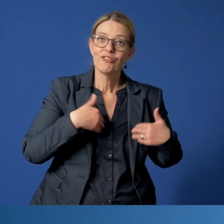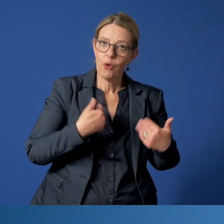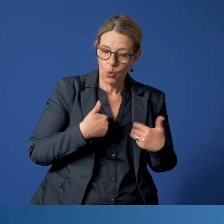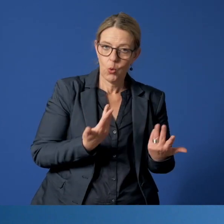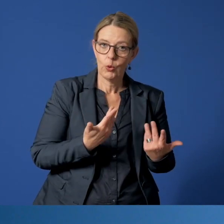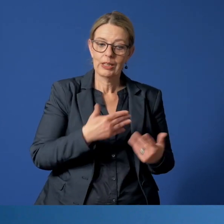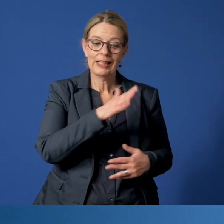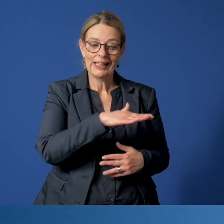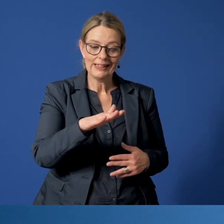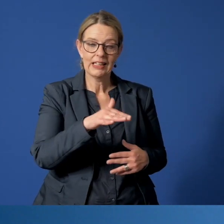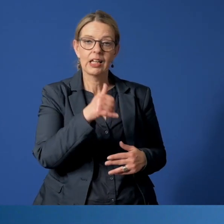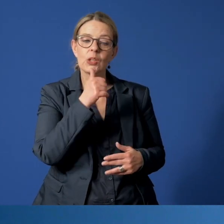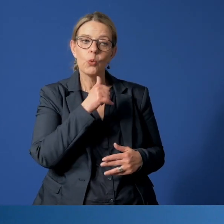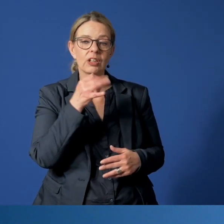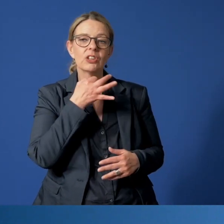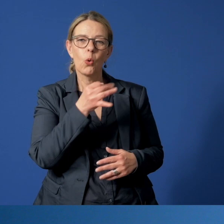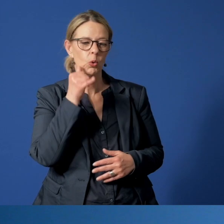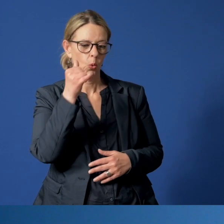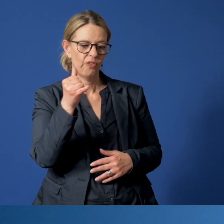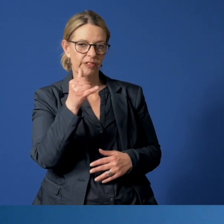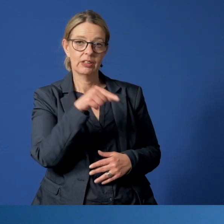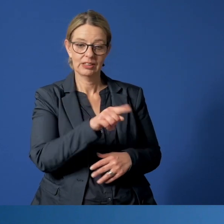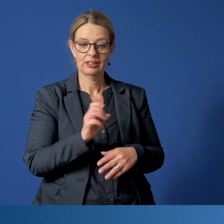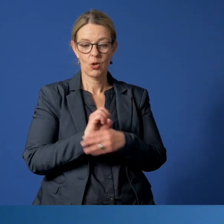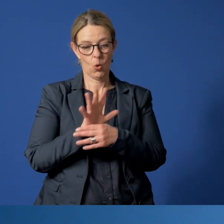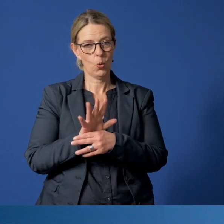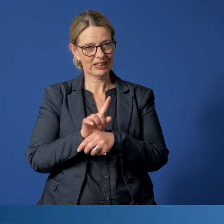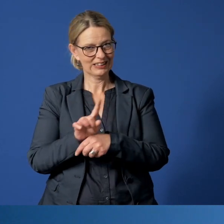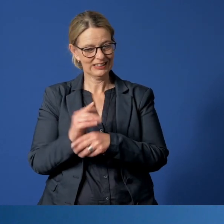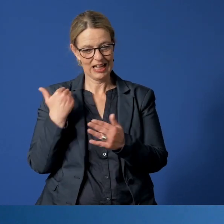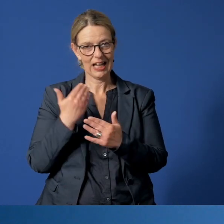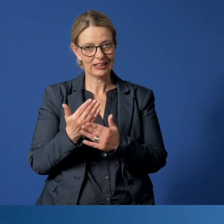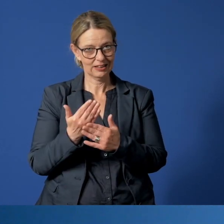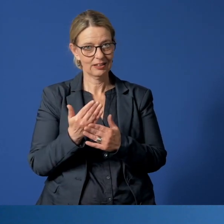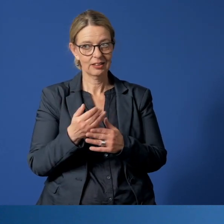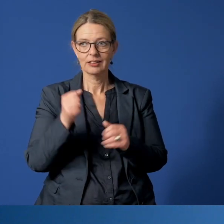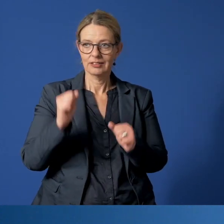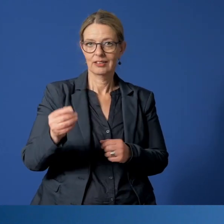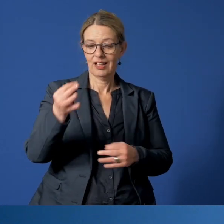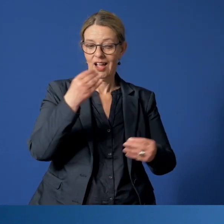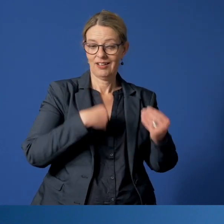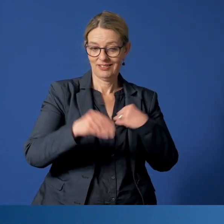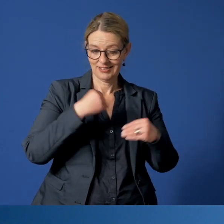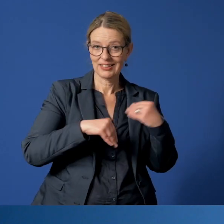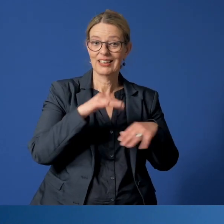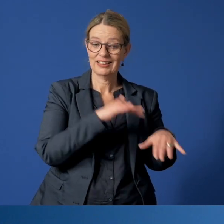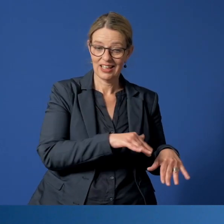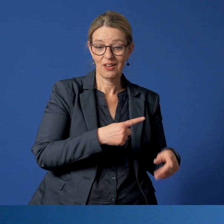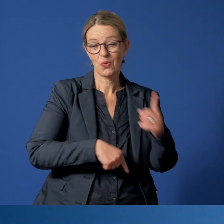dass das Kinder- und Jugendnotruftelefon auch in Corona-Zeiten stark nachgefragt wird, andererseits zeigt es aber auch,